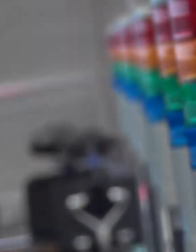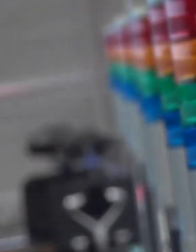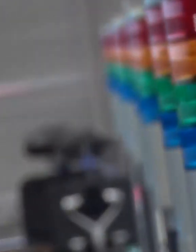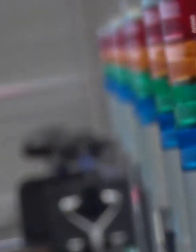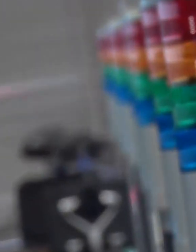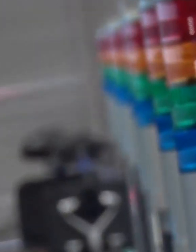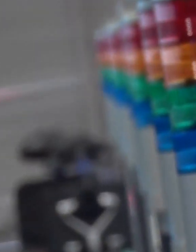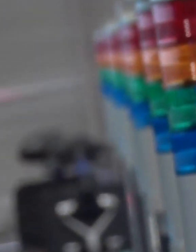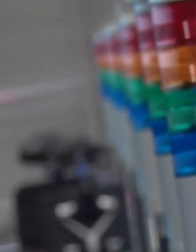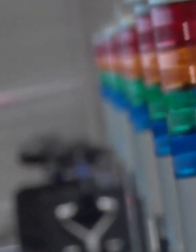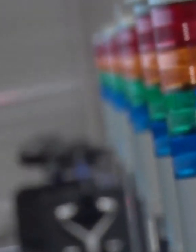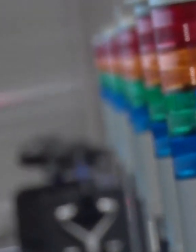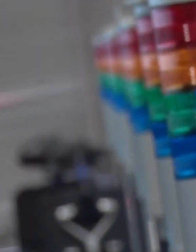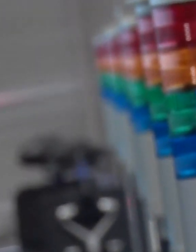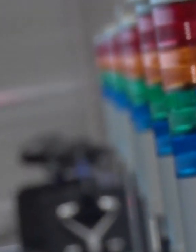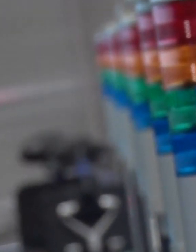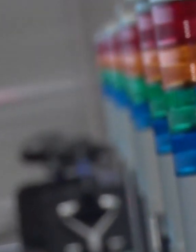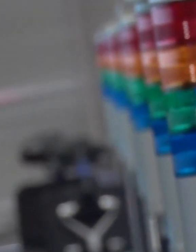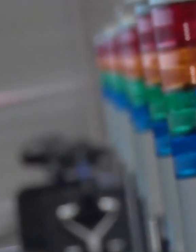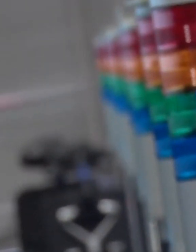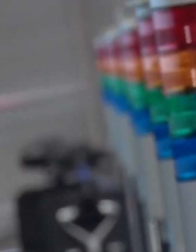119番川崎市です。火事ですか？救急車ですか？